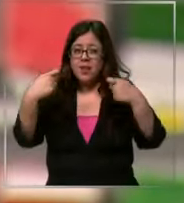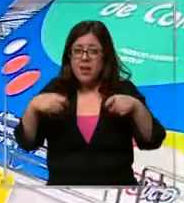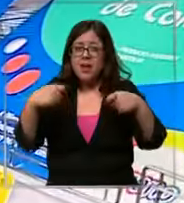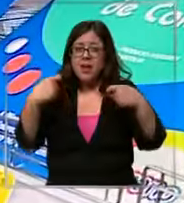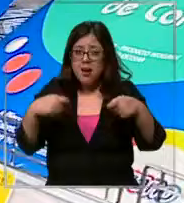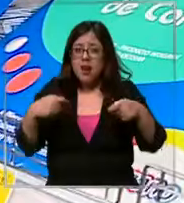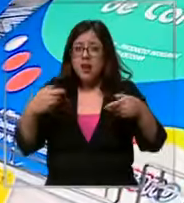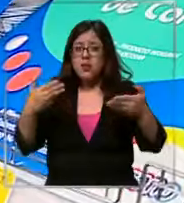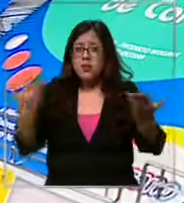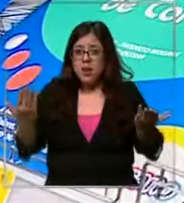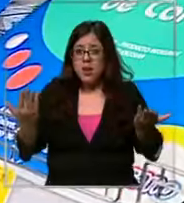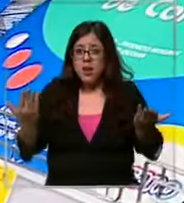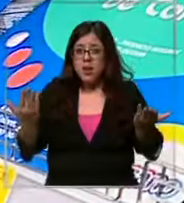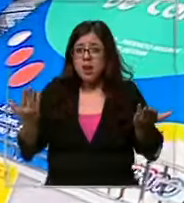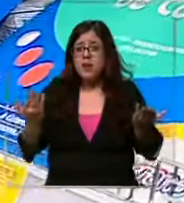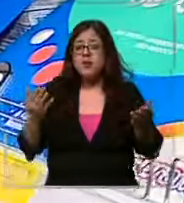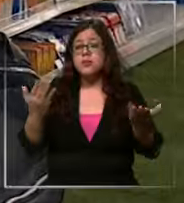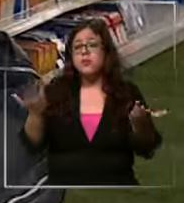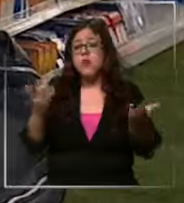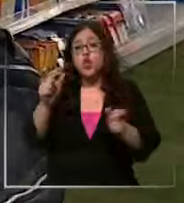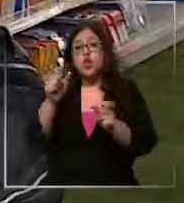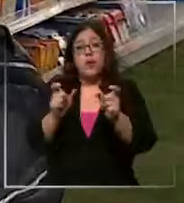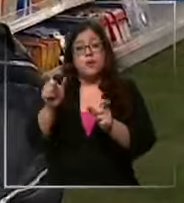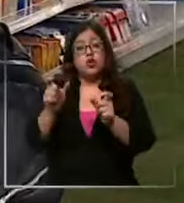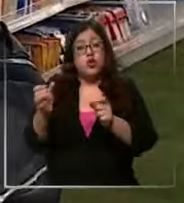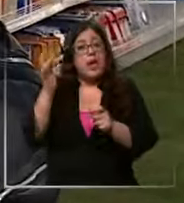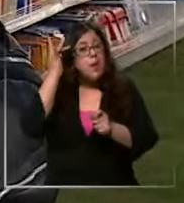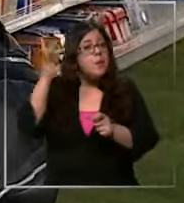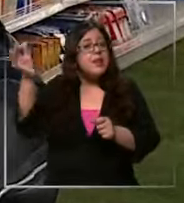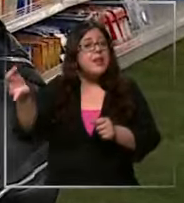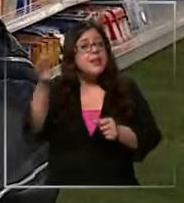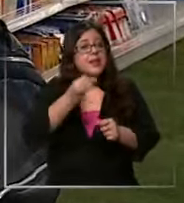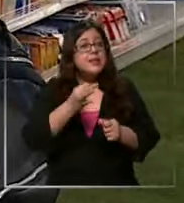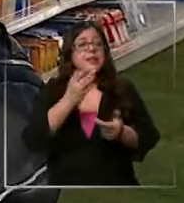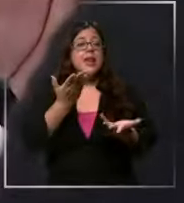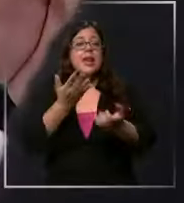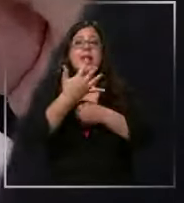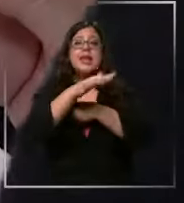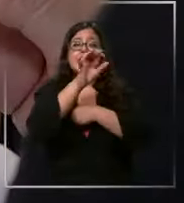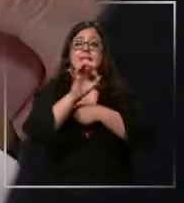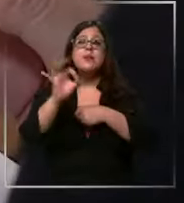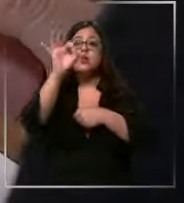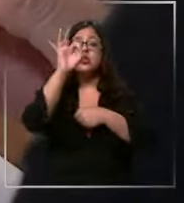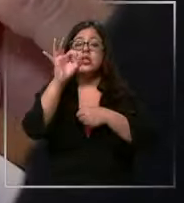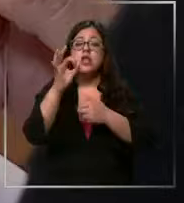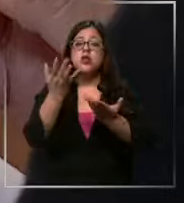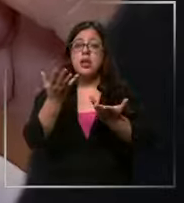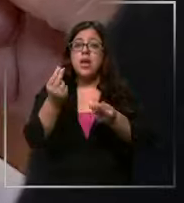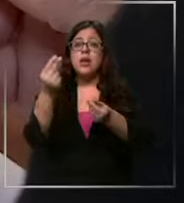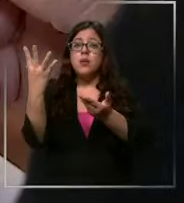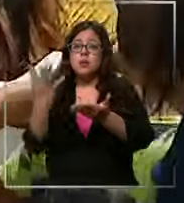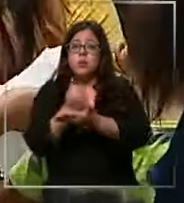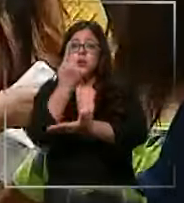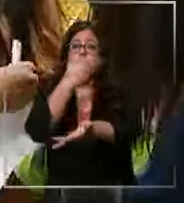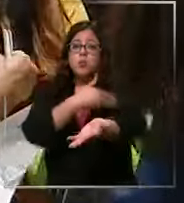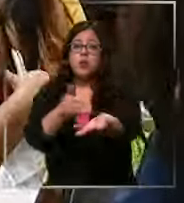llegar a costar según los expertos hasta un 15% de un sueldo de un millón de pesos Pedir un crédito